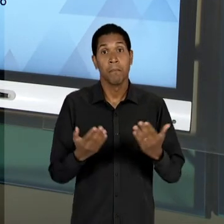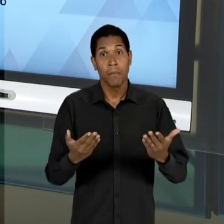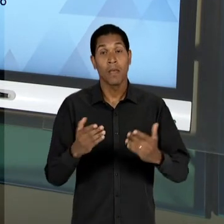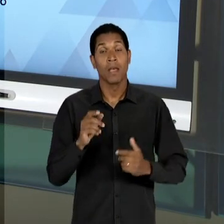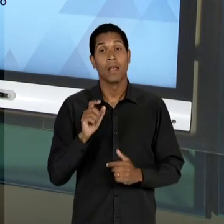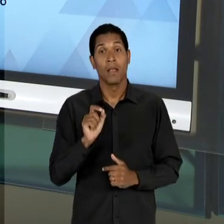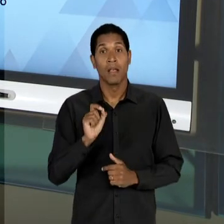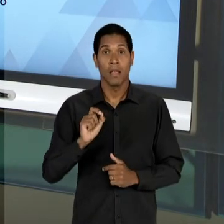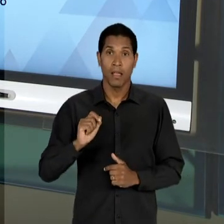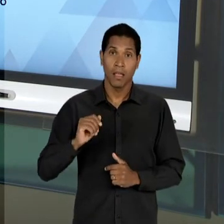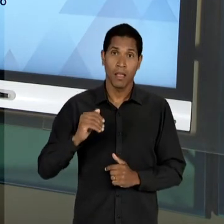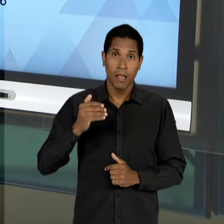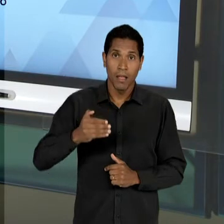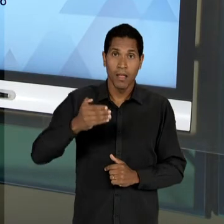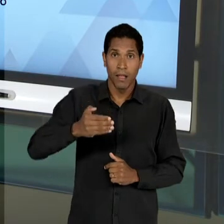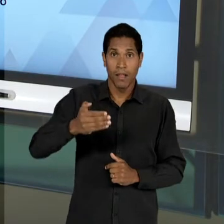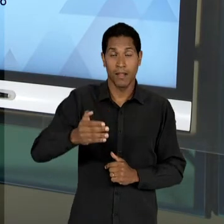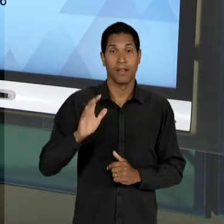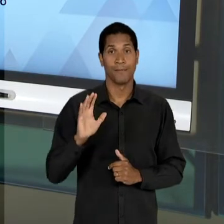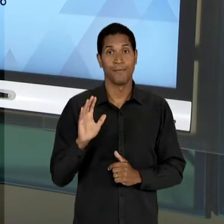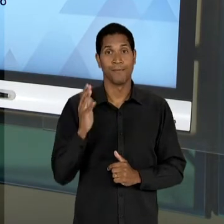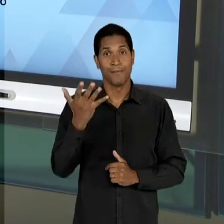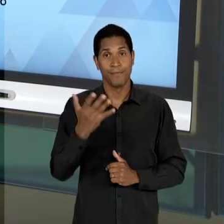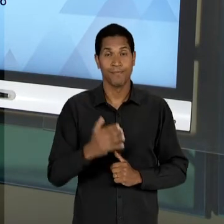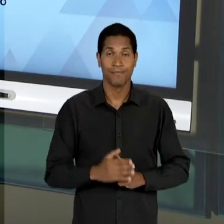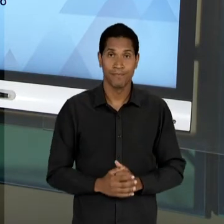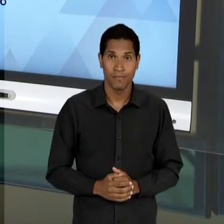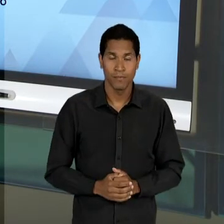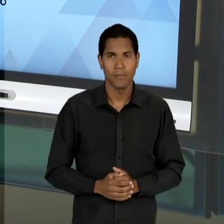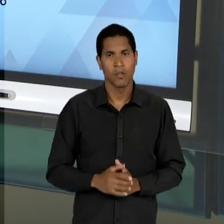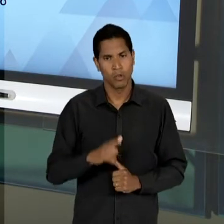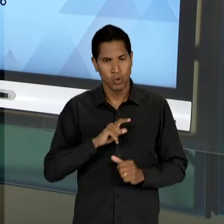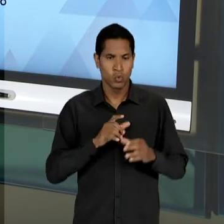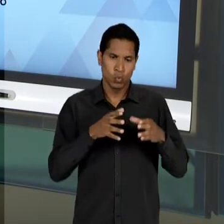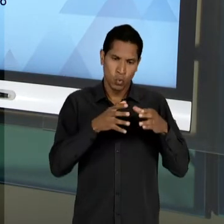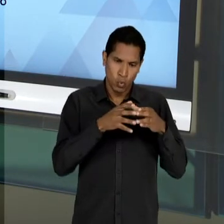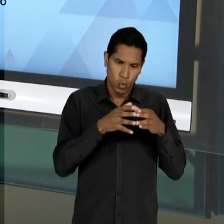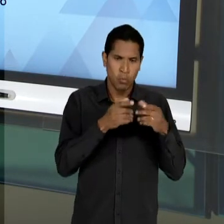MESMO COM TODA A OPOSIÇÃO DESSES VÁRIOS GRUPOS